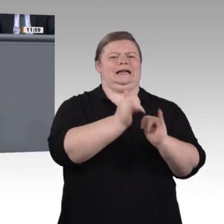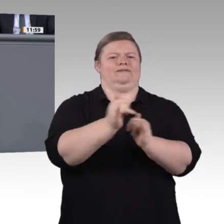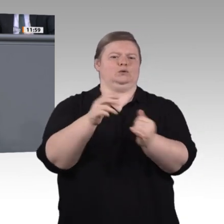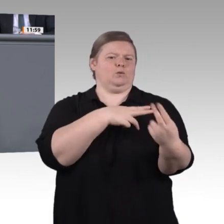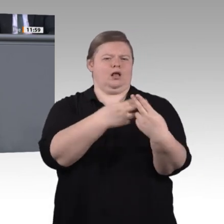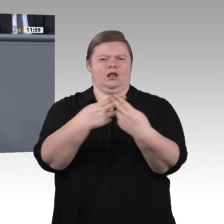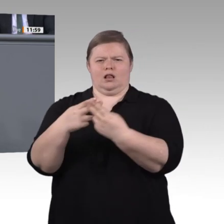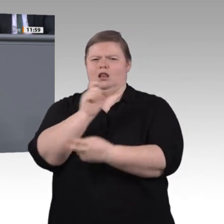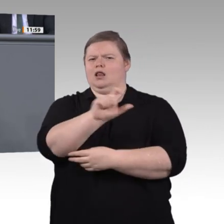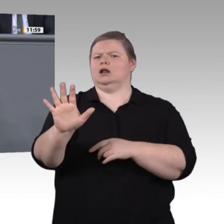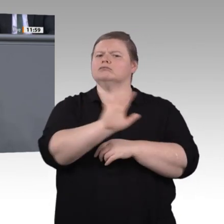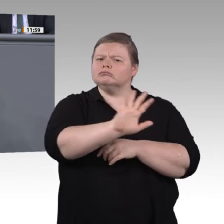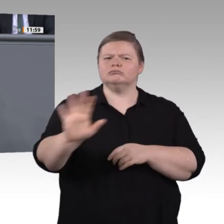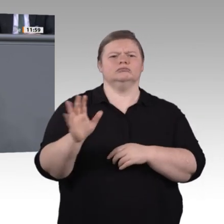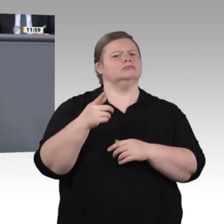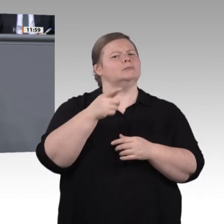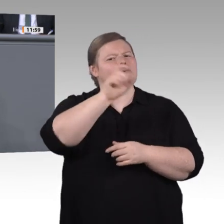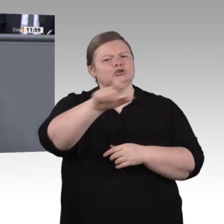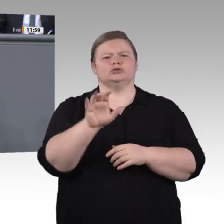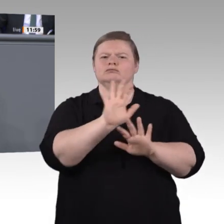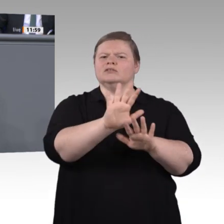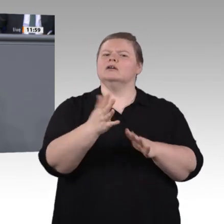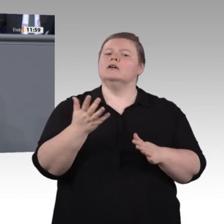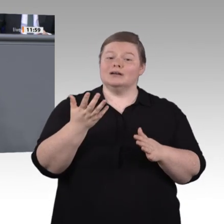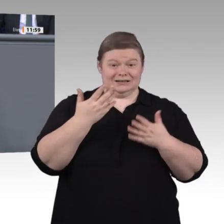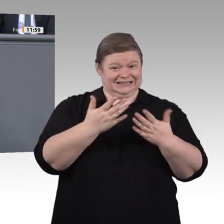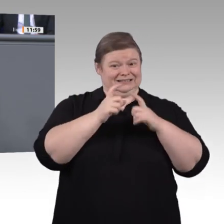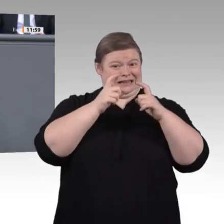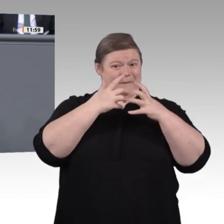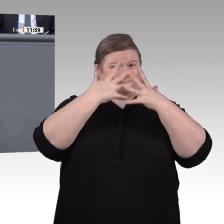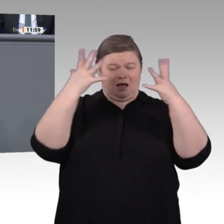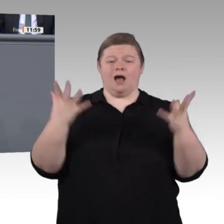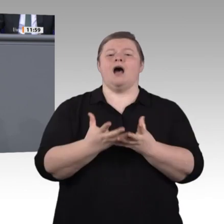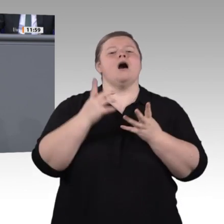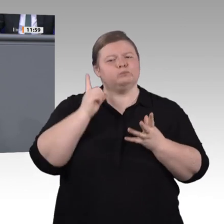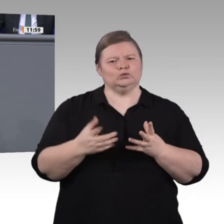in jeder gewerblich-technischen Berufsschule zur Standardausstattung gehören. Die Herausforderung